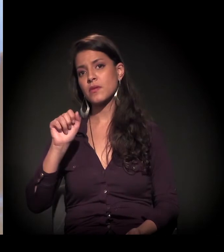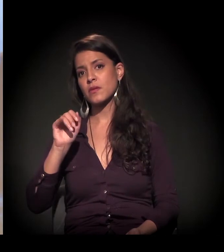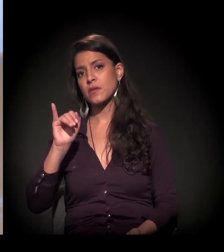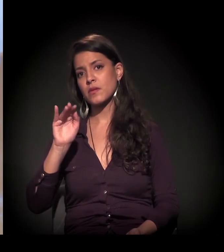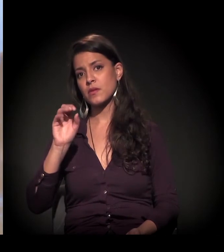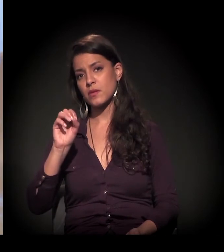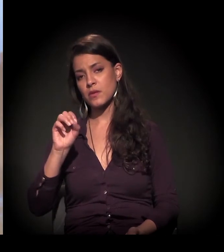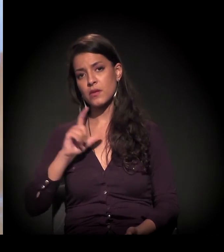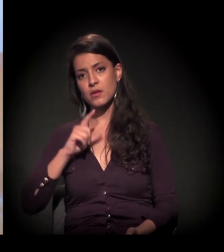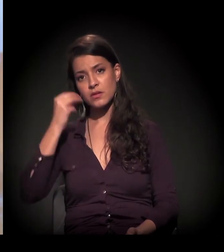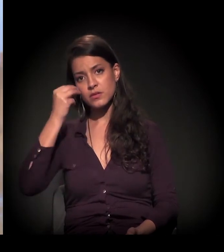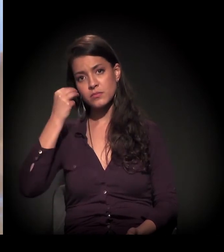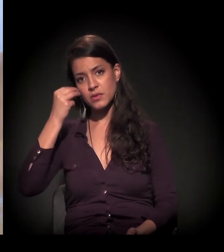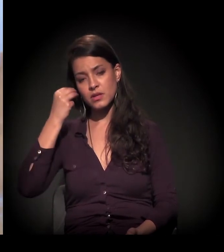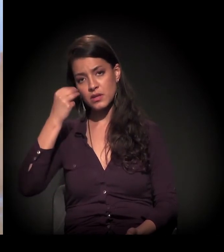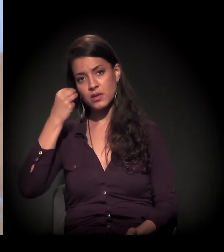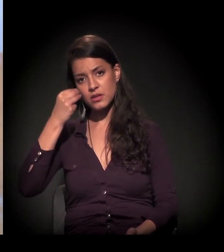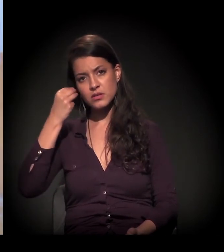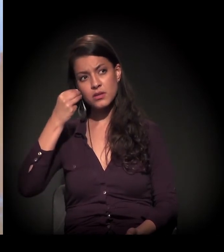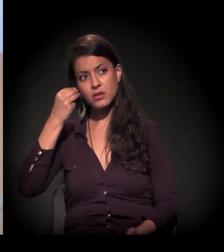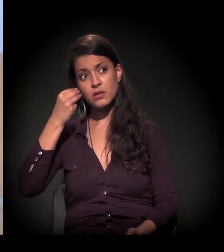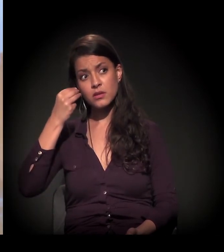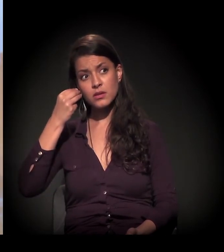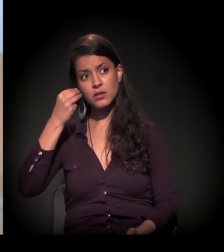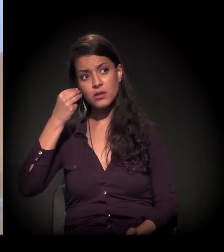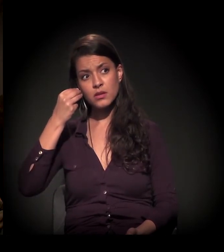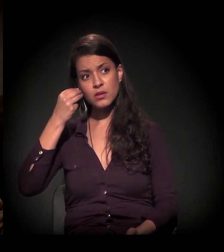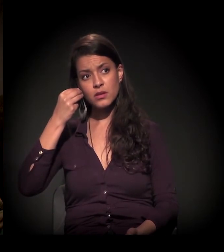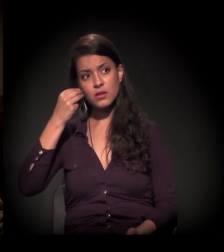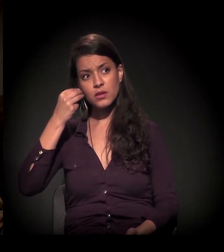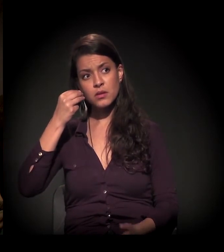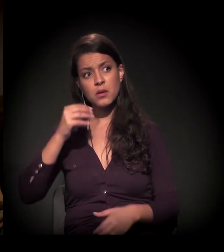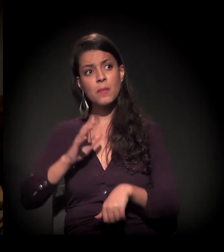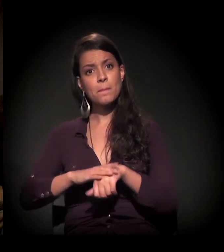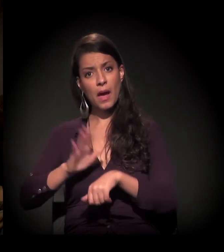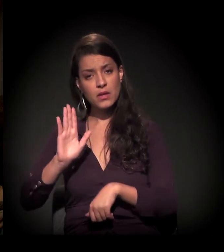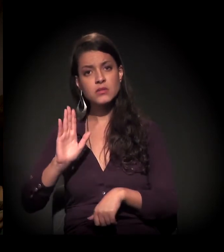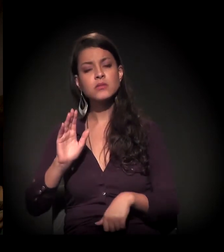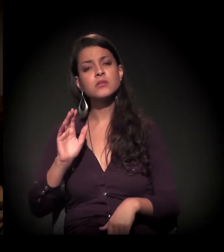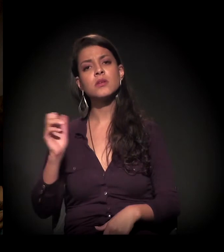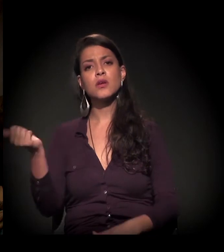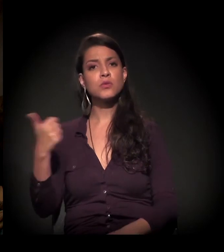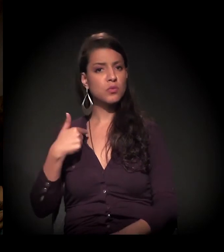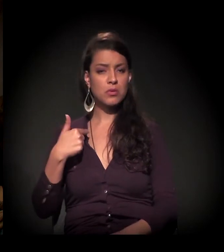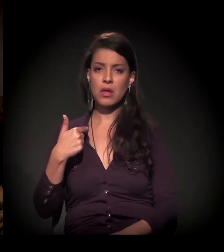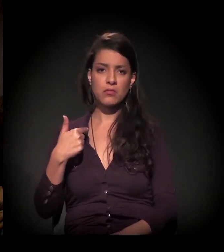que tem mais experiência de carne do que eu quanto à Cracolândia, sem dúvida.